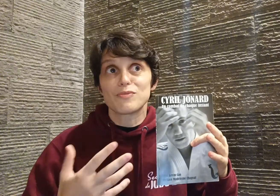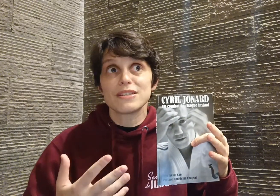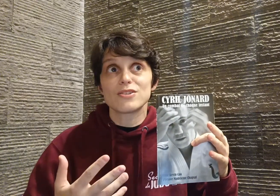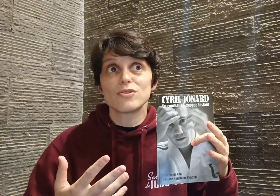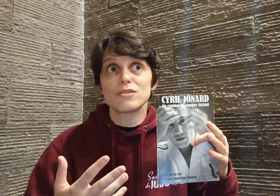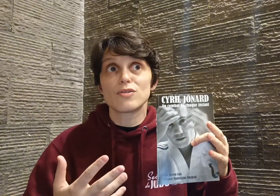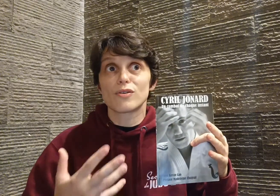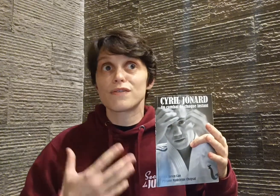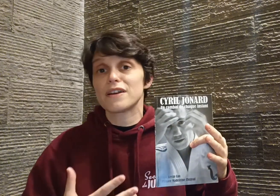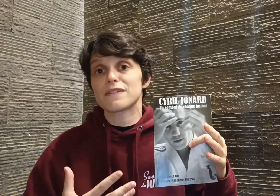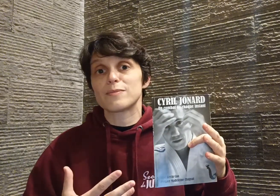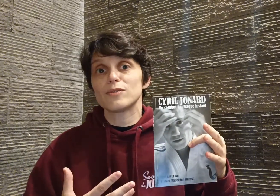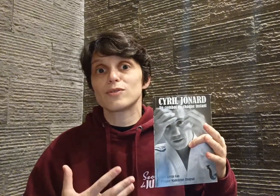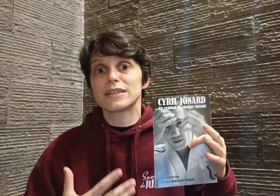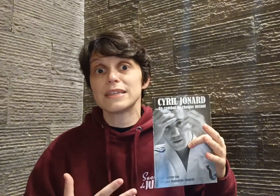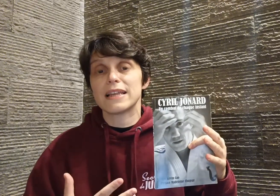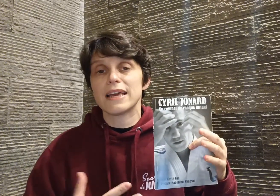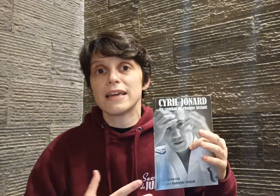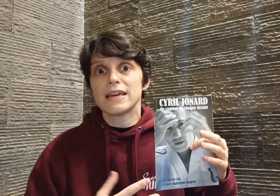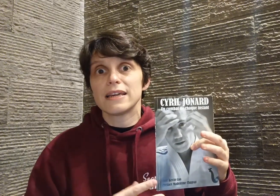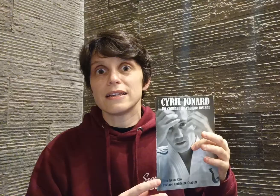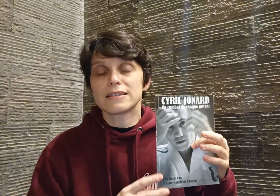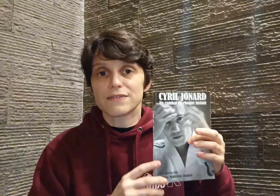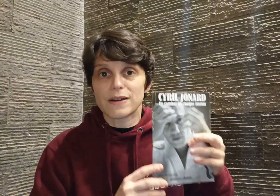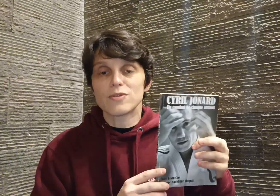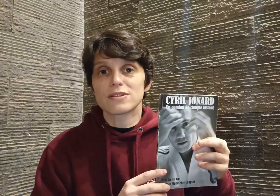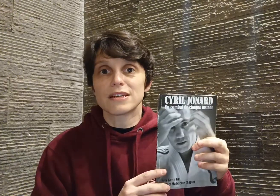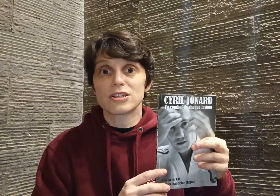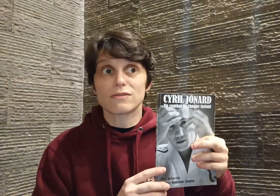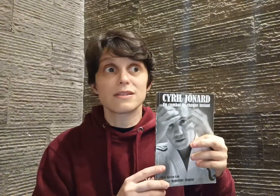moi, c'est juste le reflet, vraiment, de qui il est. Et c'est vraiment en ça que j'ai trouvé que